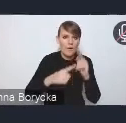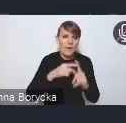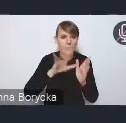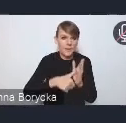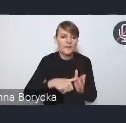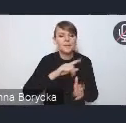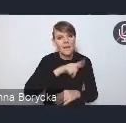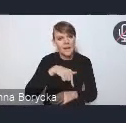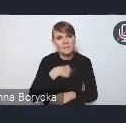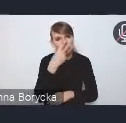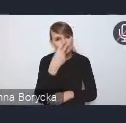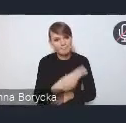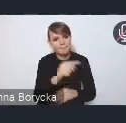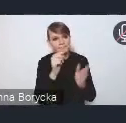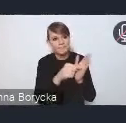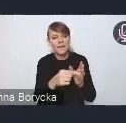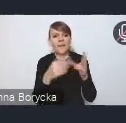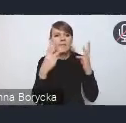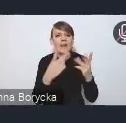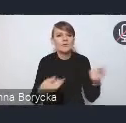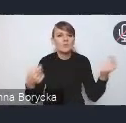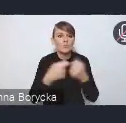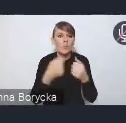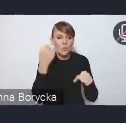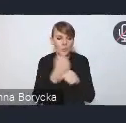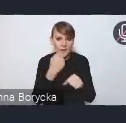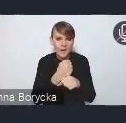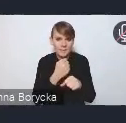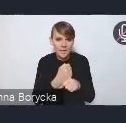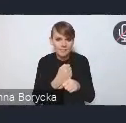jest współpraca i potrzeba tak jakby wzmacniania